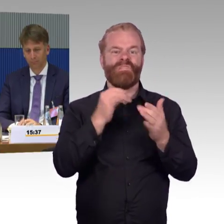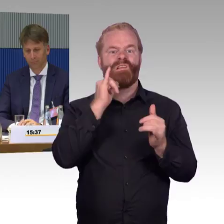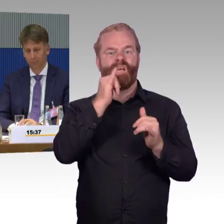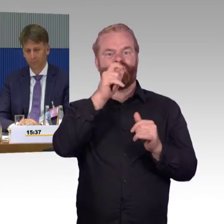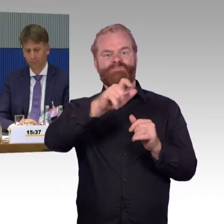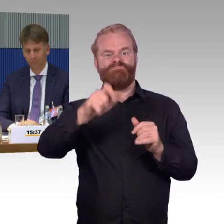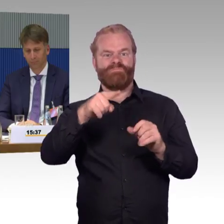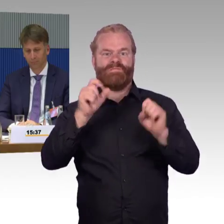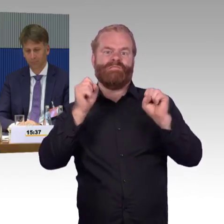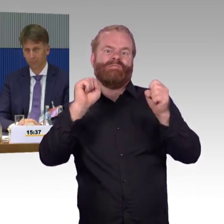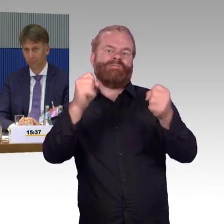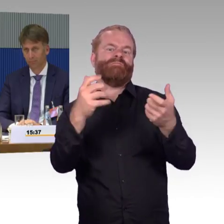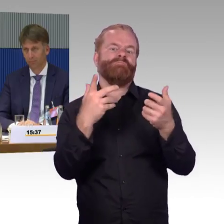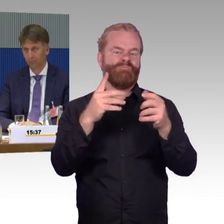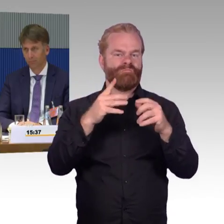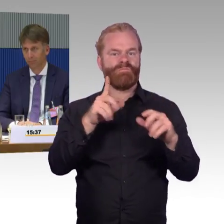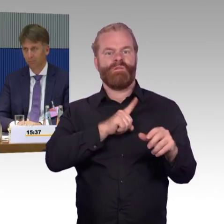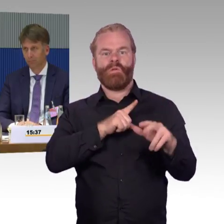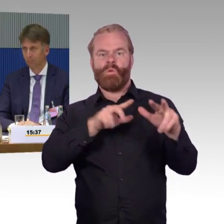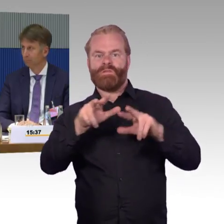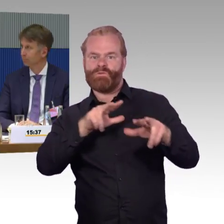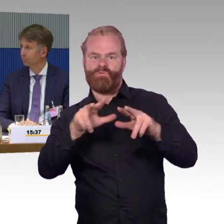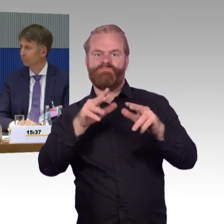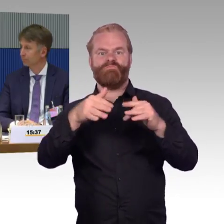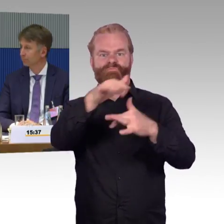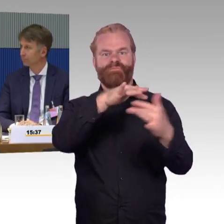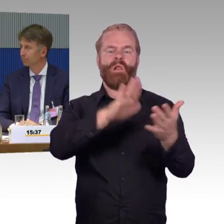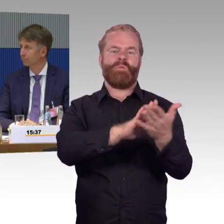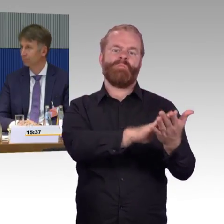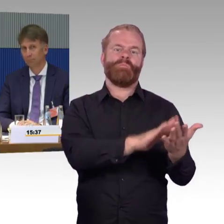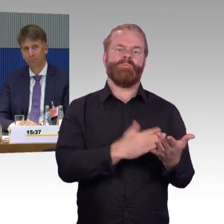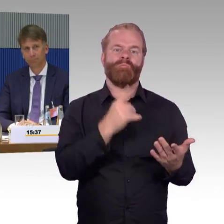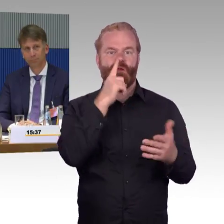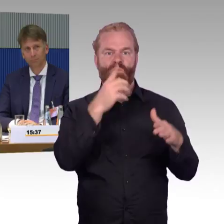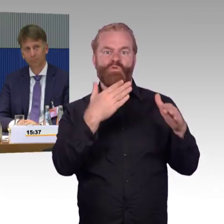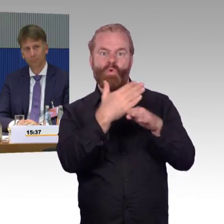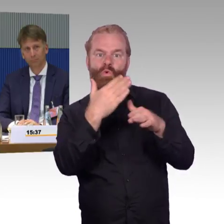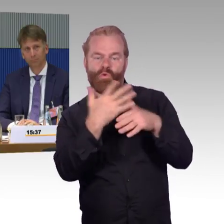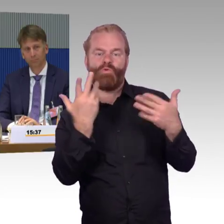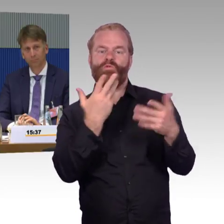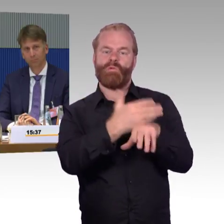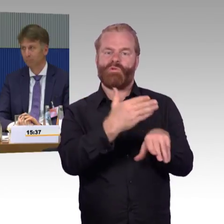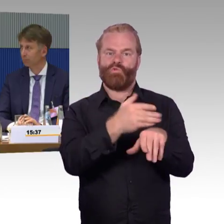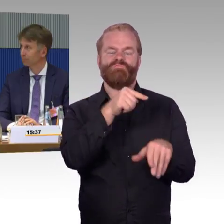Ich möchte noch auf einen Punkt noch mal eingehen, auf die Aufzüge, die haben Sie ja auch noch mal genannt, Herr Gastel.